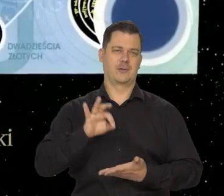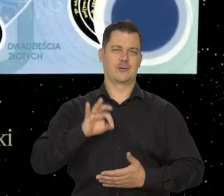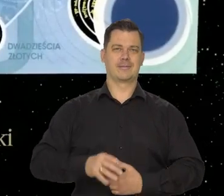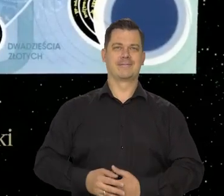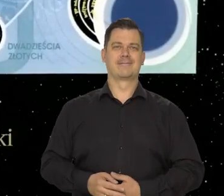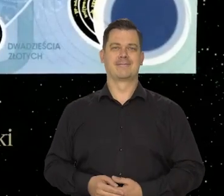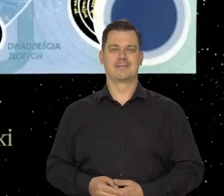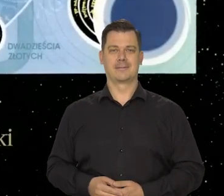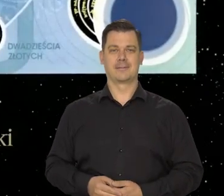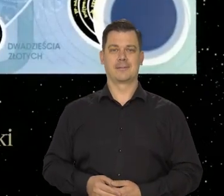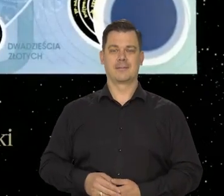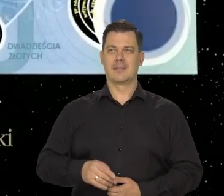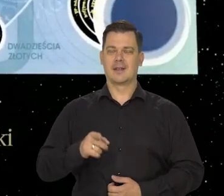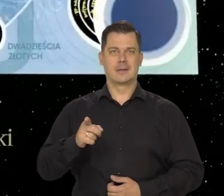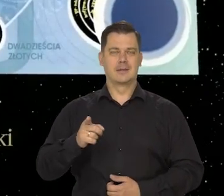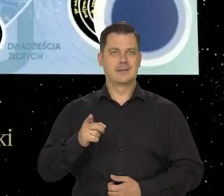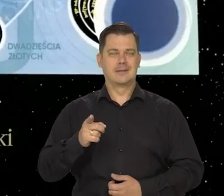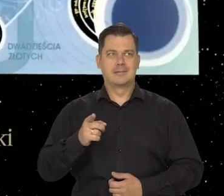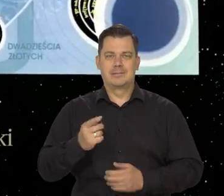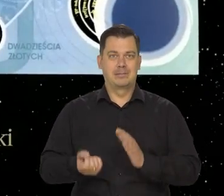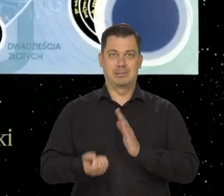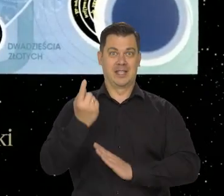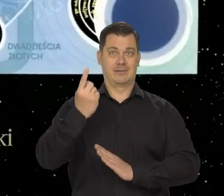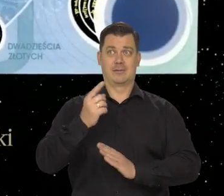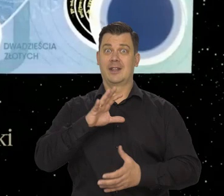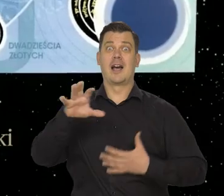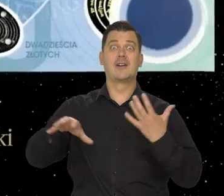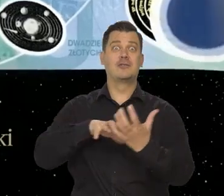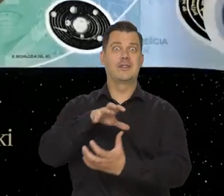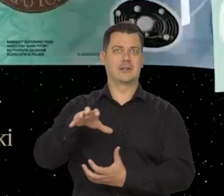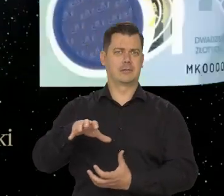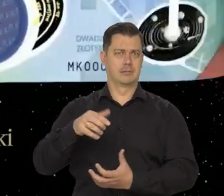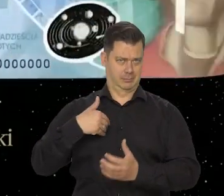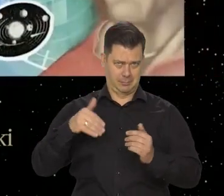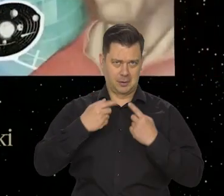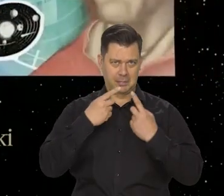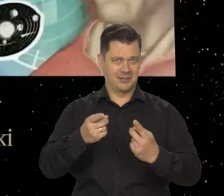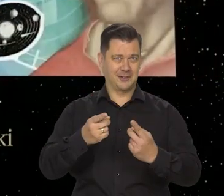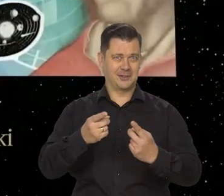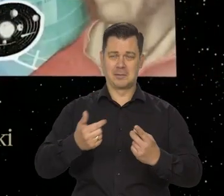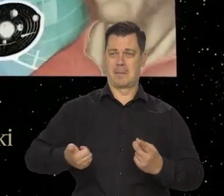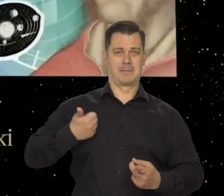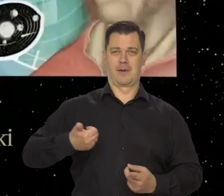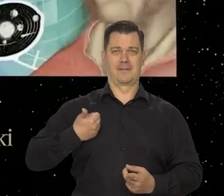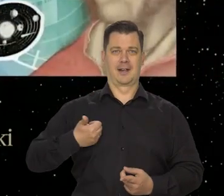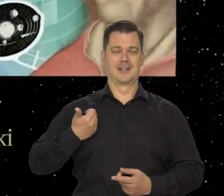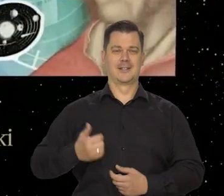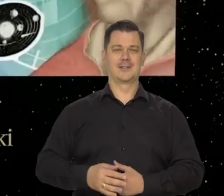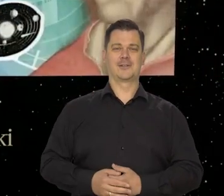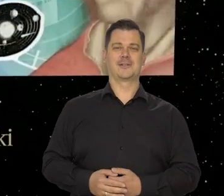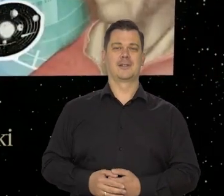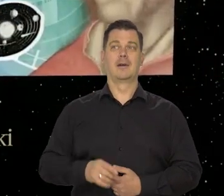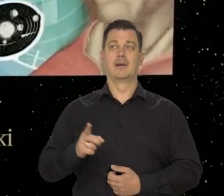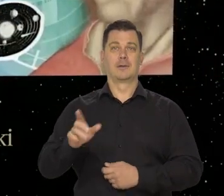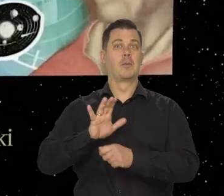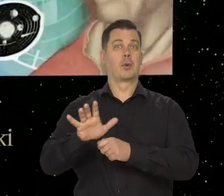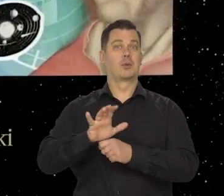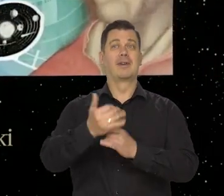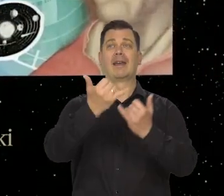Zupełnie niesamowity na skalę światową. Mówię to z pełnym przekonaniem, znając banknoty produkowane w innych krajach.